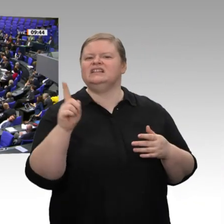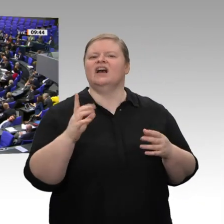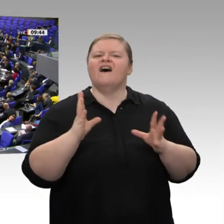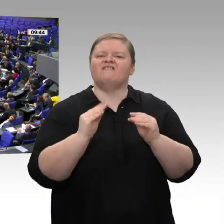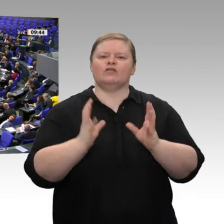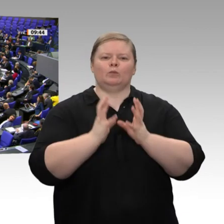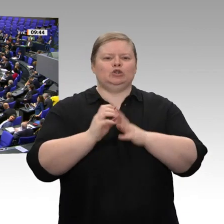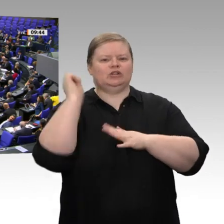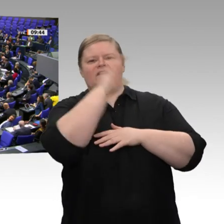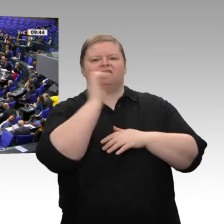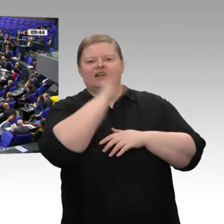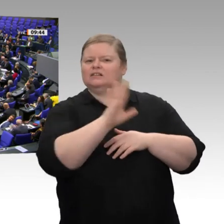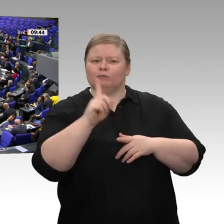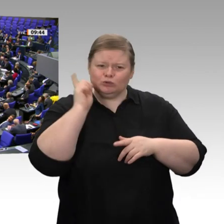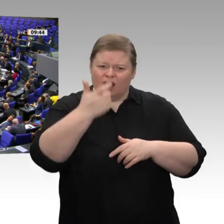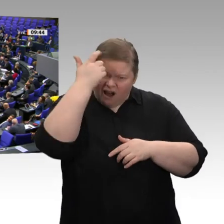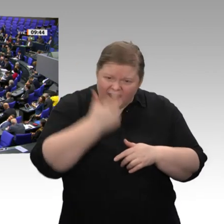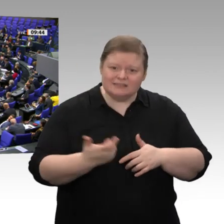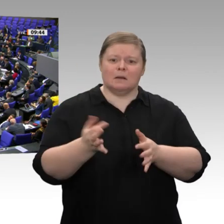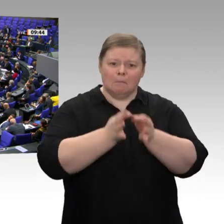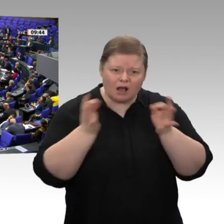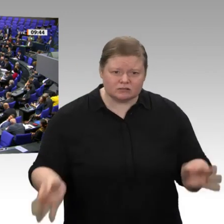Machen Sie Strafzölle gegen US-amerikanisches Fracking-Gas;